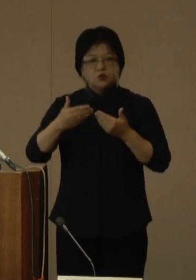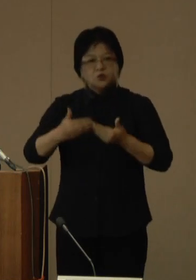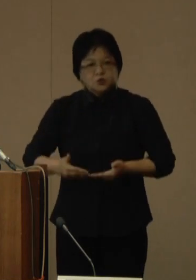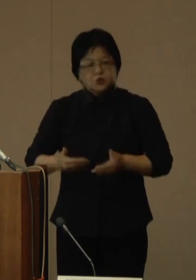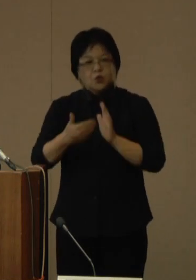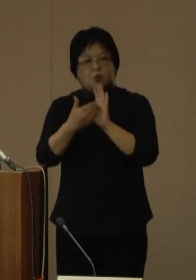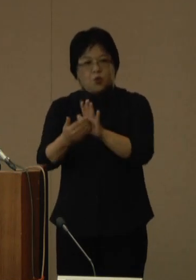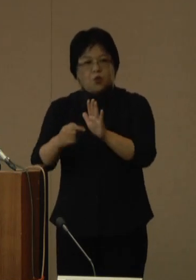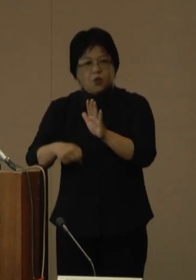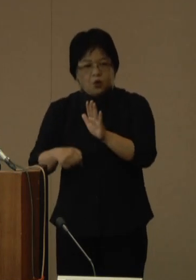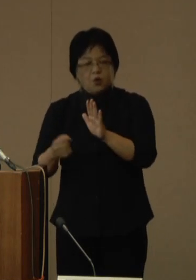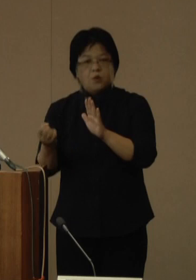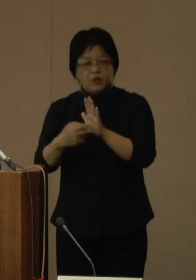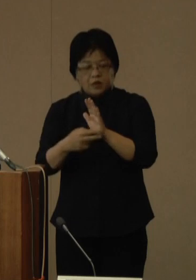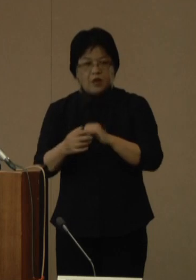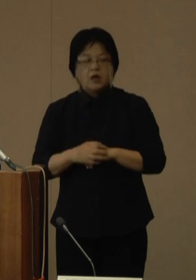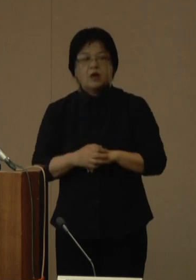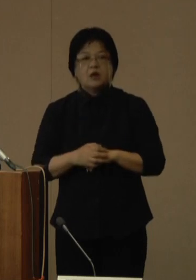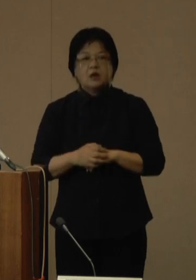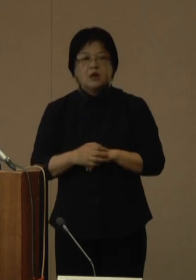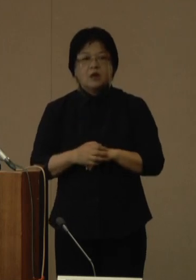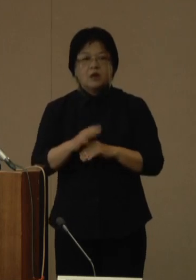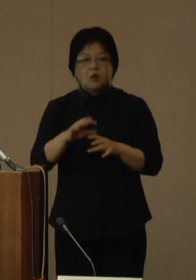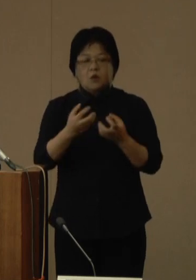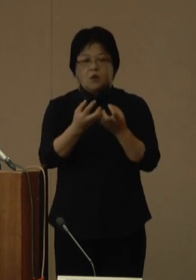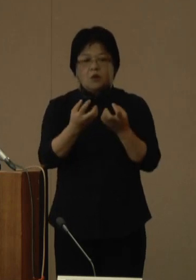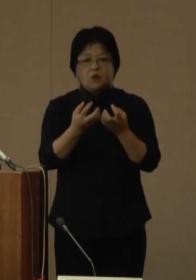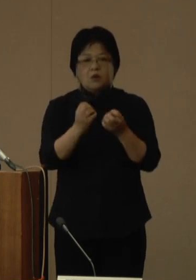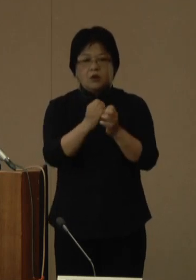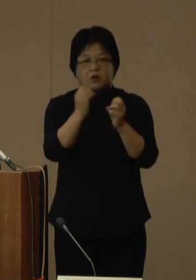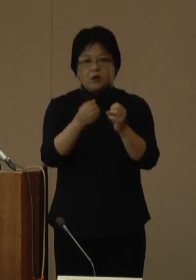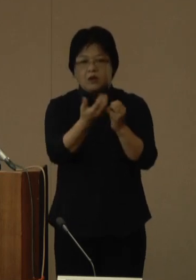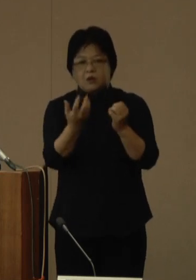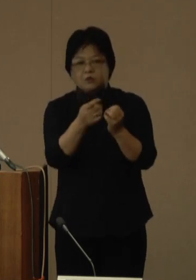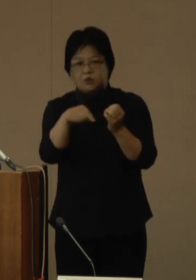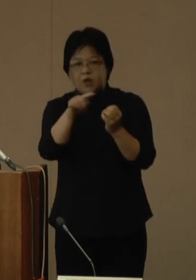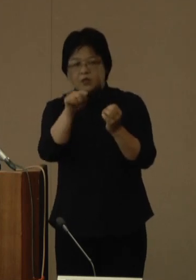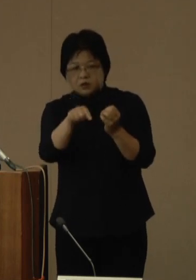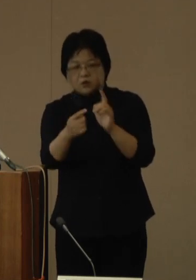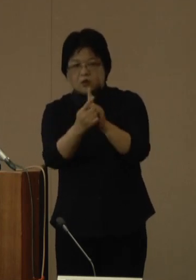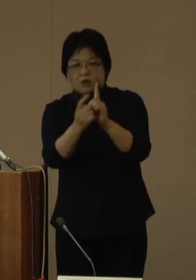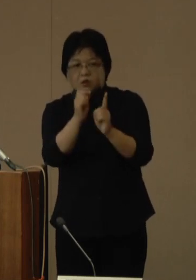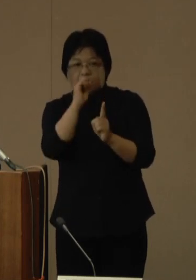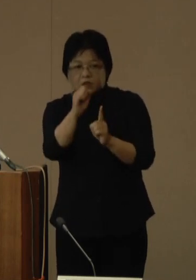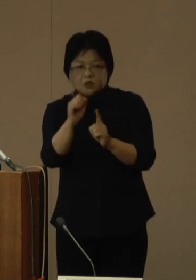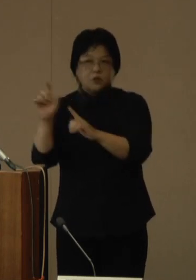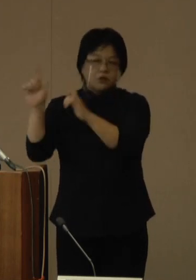今後の変異株に対して、有効である可能性が高く、効果が期待できると発表しています